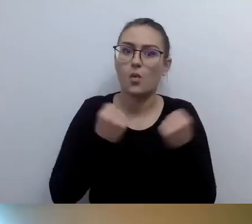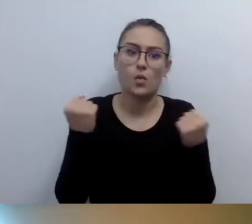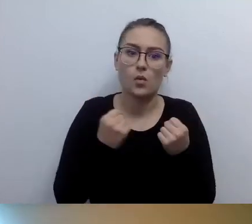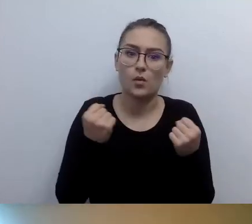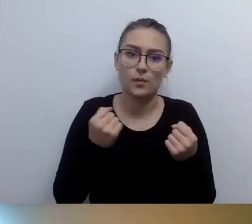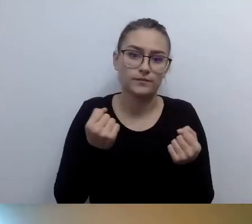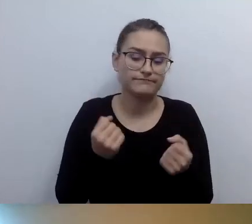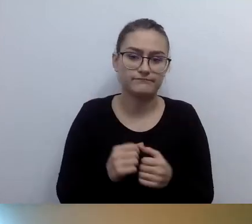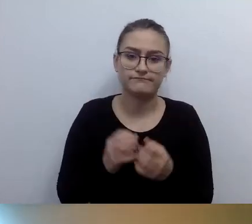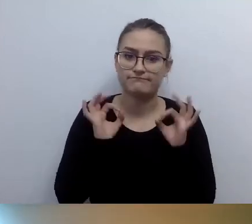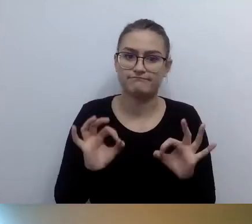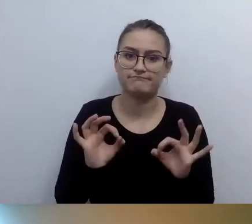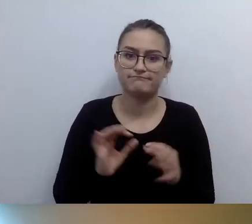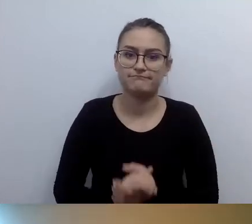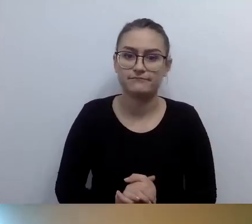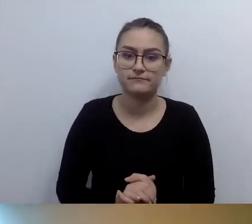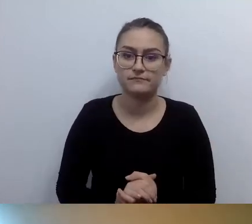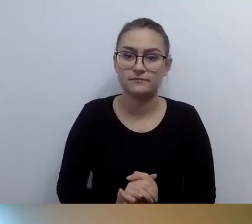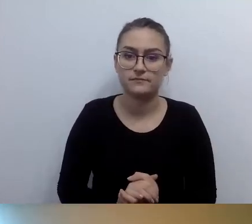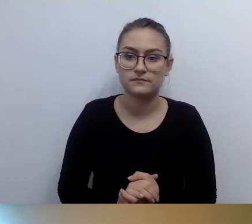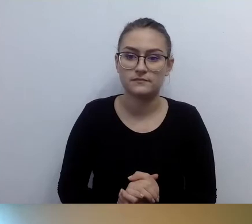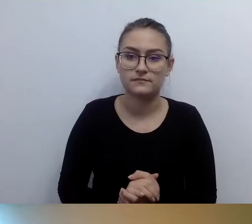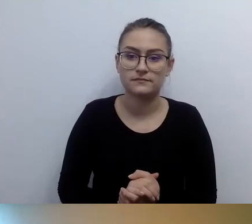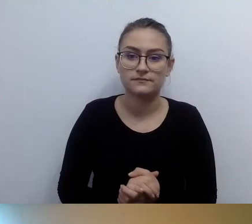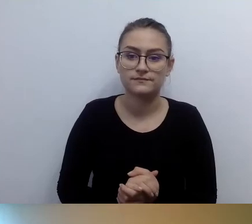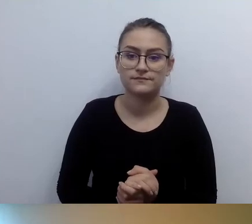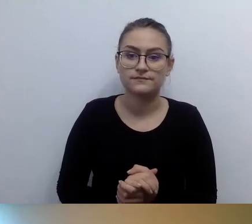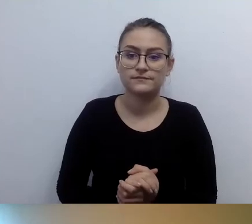to większość osób nie posługuje się płynnie brajlem.